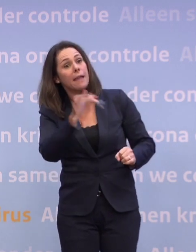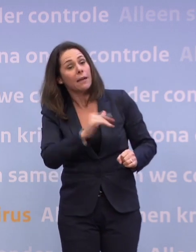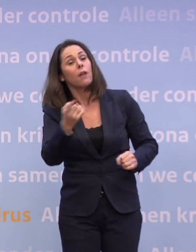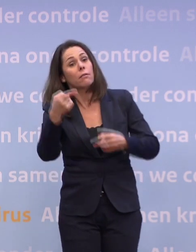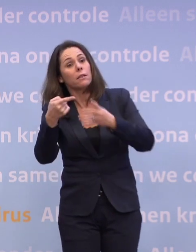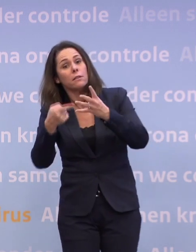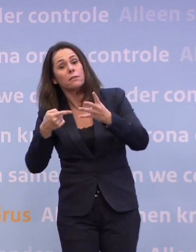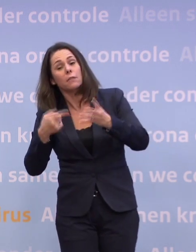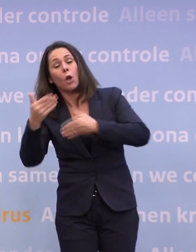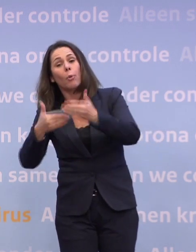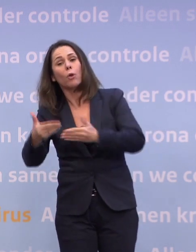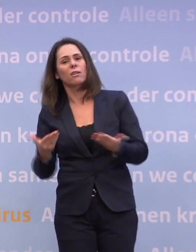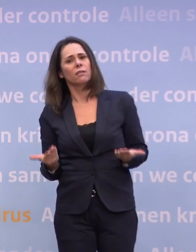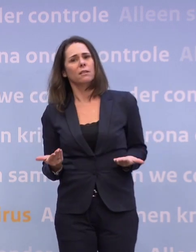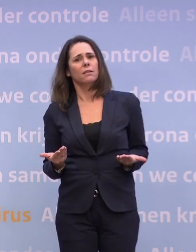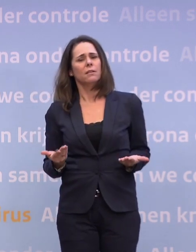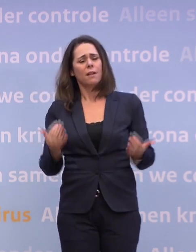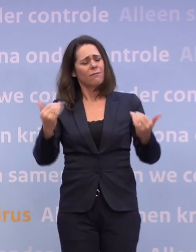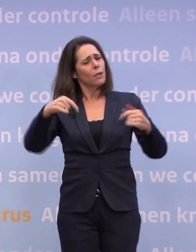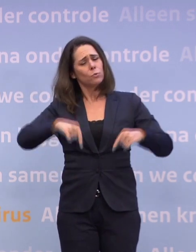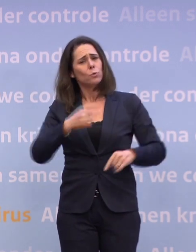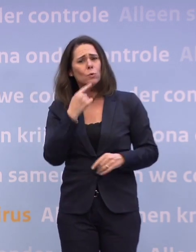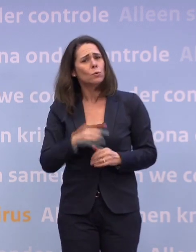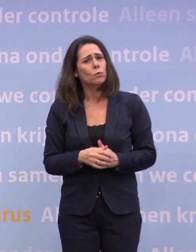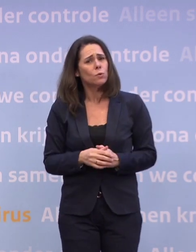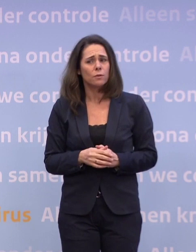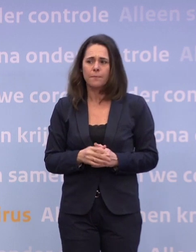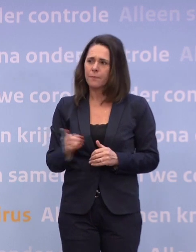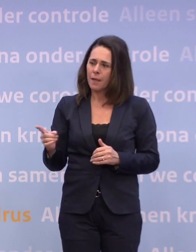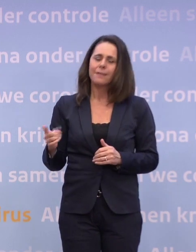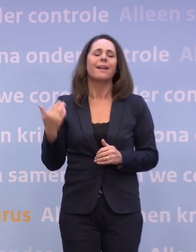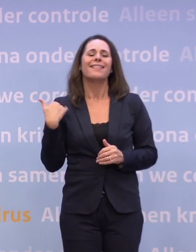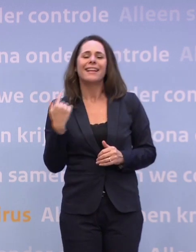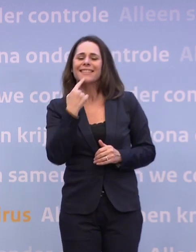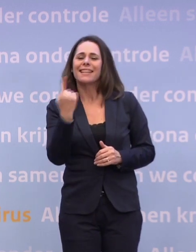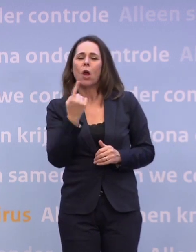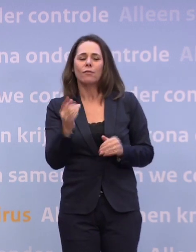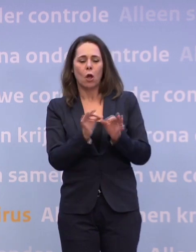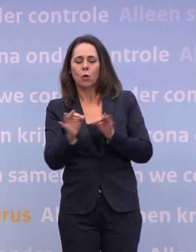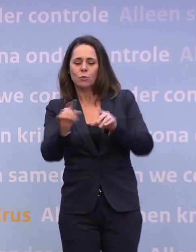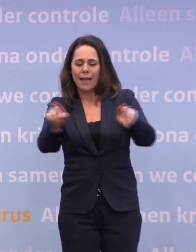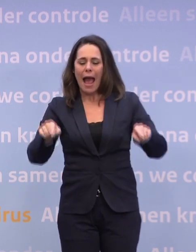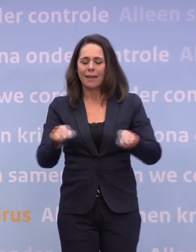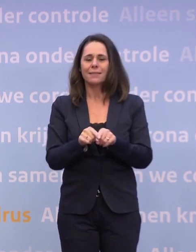Waarom kunt u dat nu niet zeggen? Twee dingen. Ik heb over die routekaart net gezegd en ook in de Kamer... ...die zijn we aan het herijken.